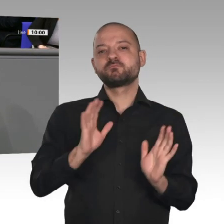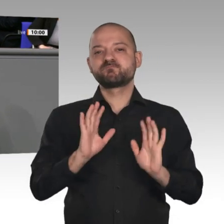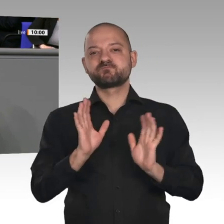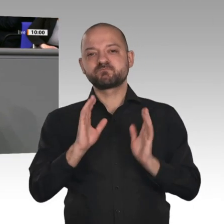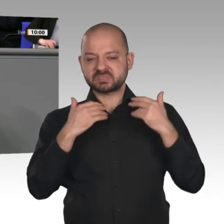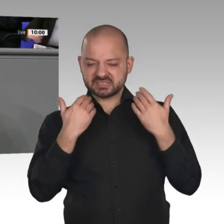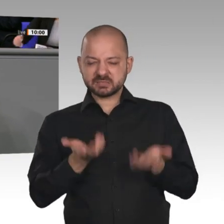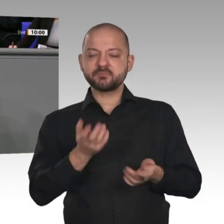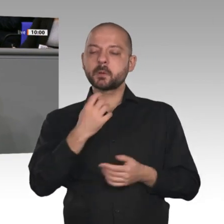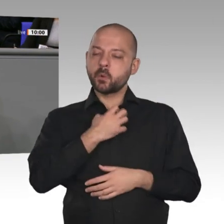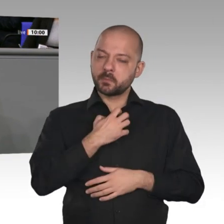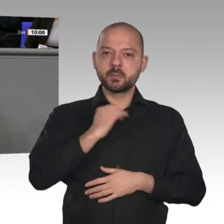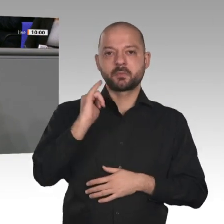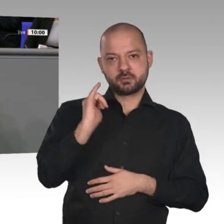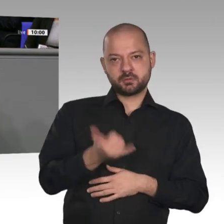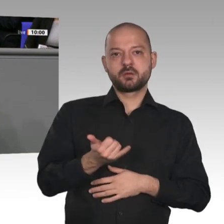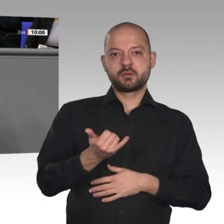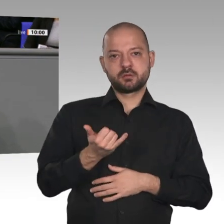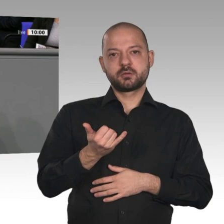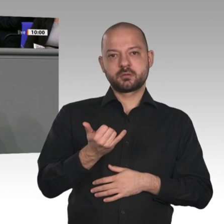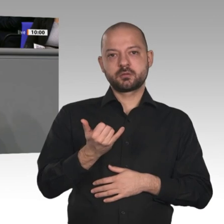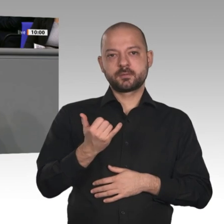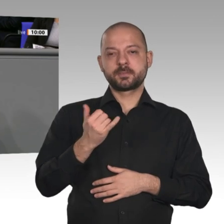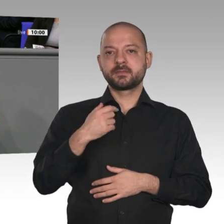privaten Konsum aufgrund der Glücksspirale, die ich gerade beschrieben habe. Wir